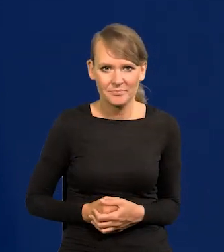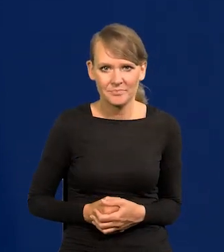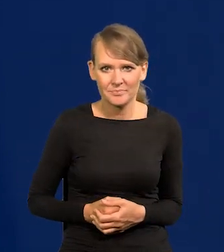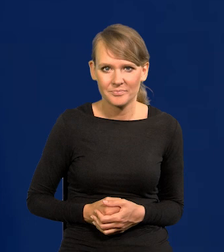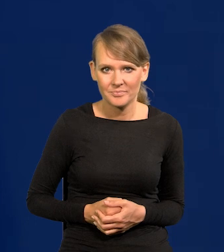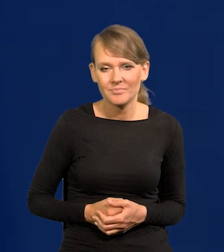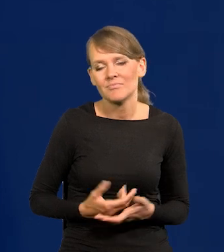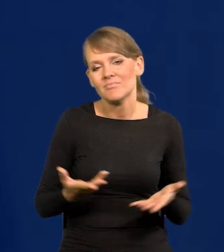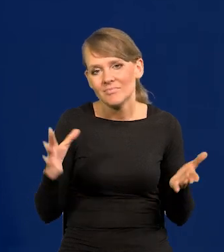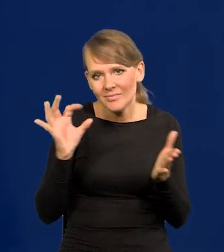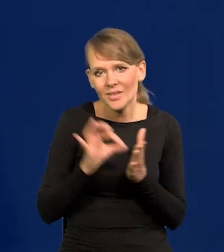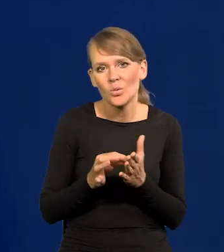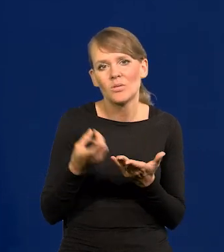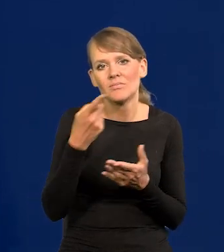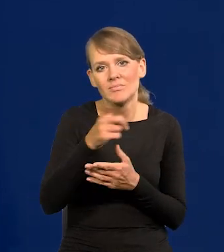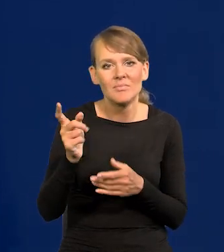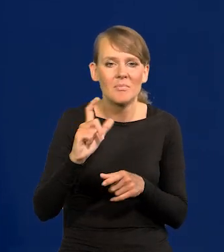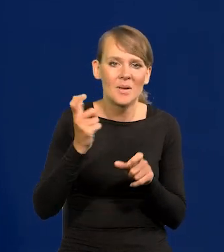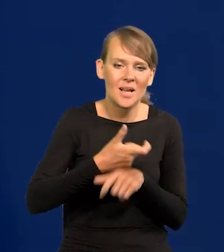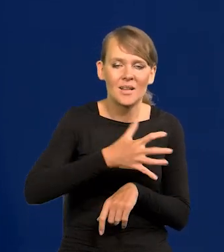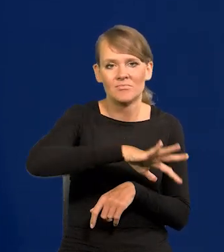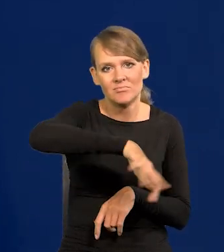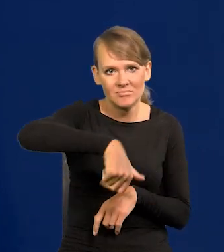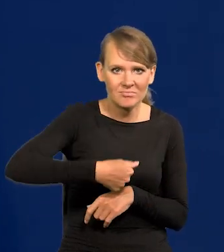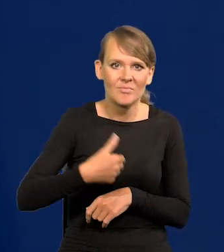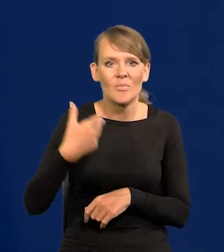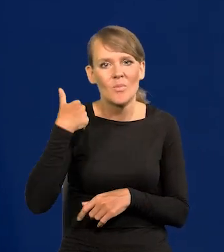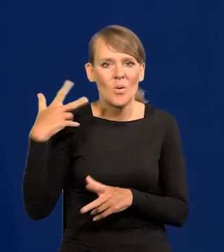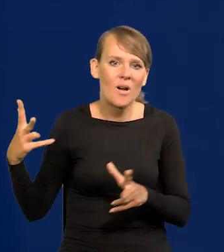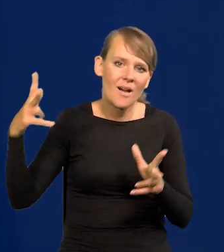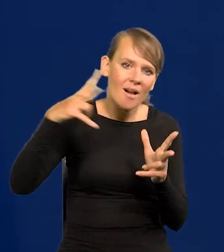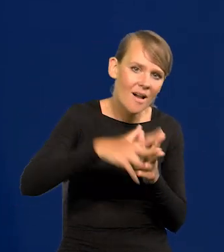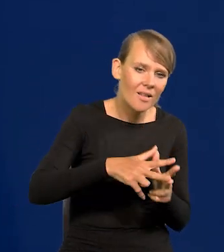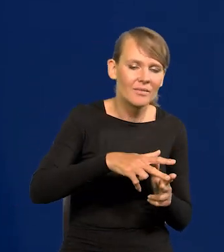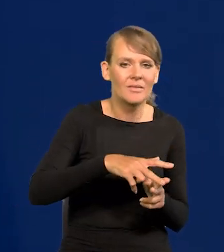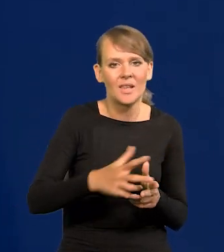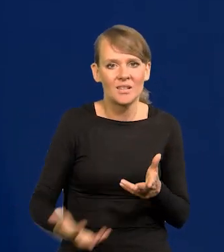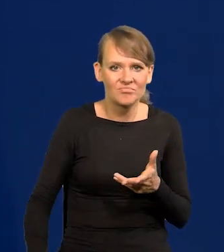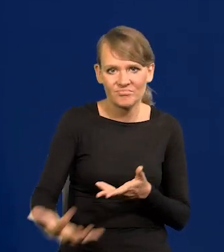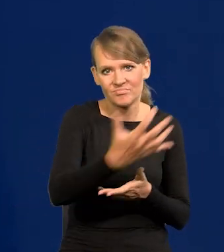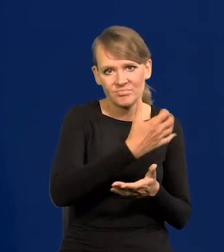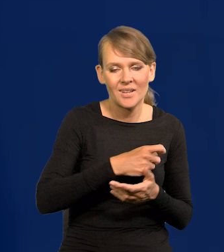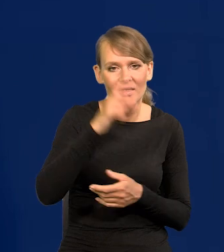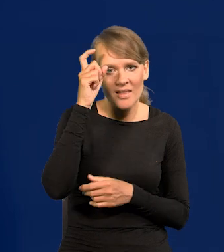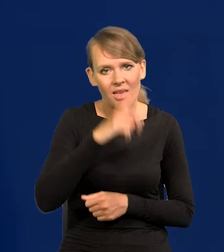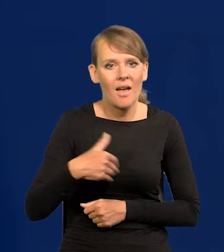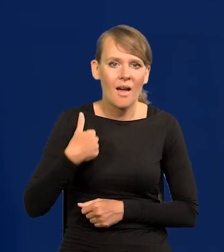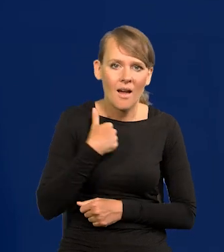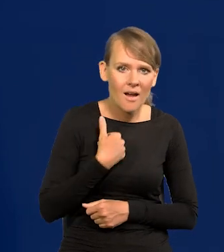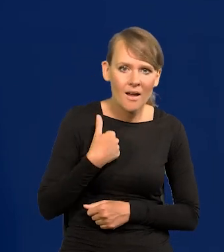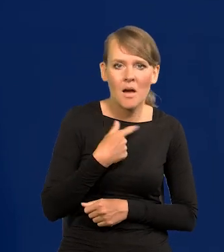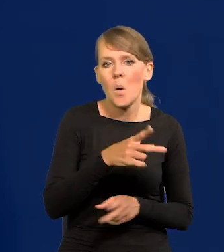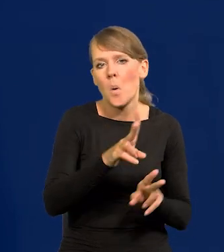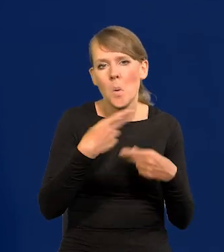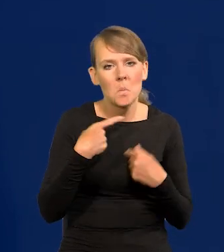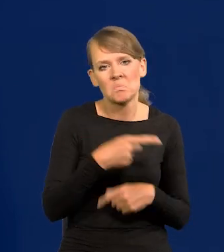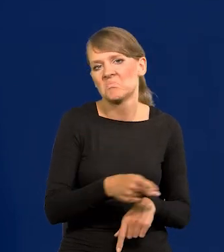No tak się ułożyło, że te kraje, które zagarnęły w drodze najazdu te dobra, także Niemcy, Anglicy nie zamierzają tego oddawać,